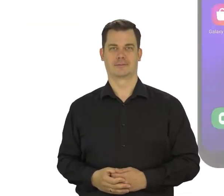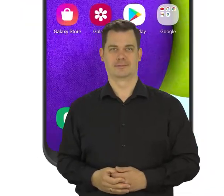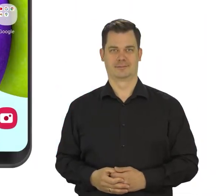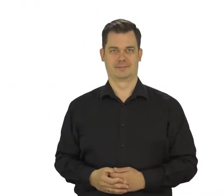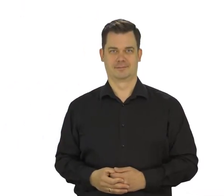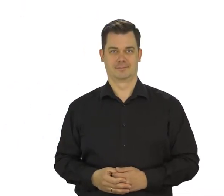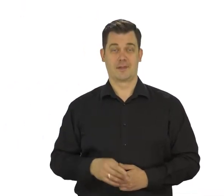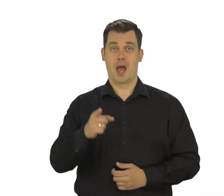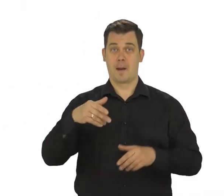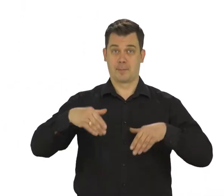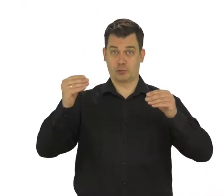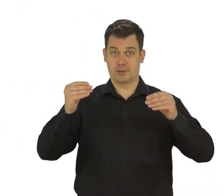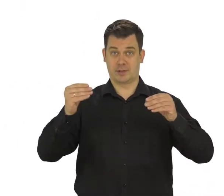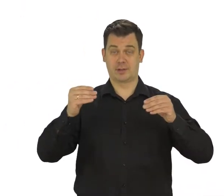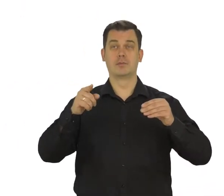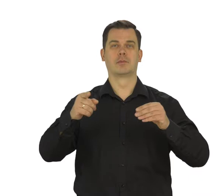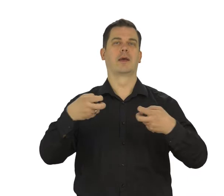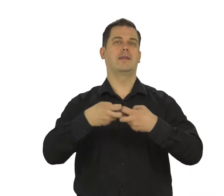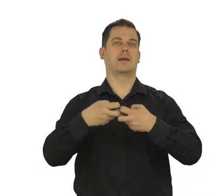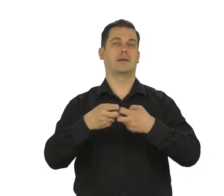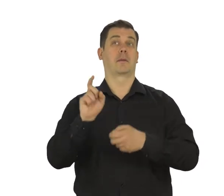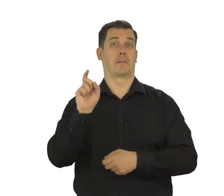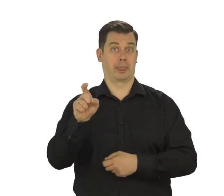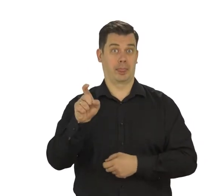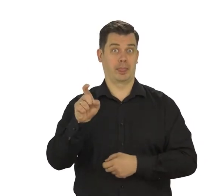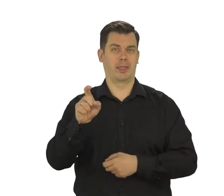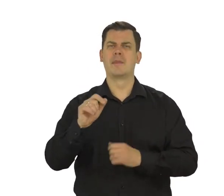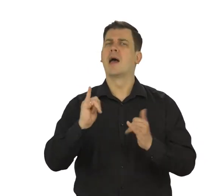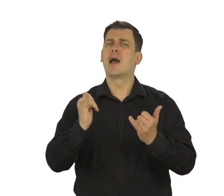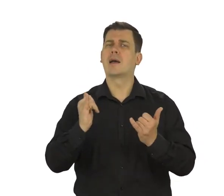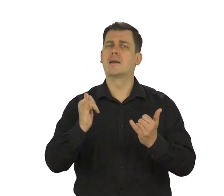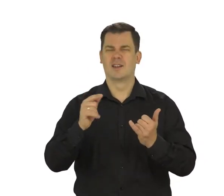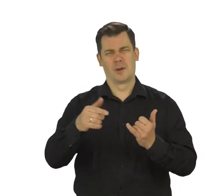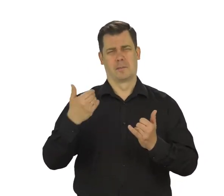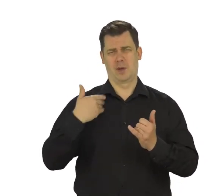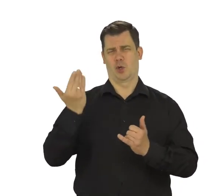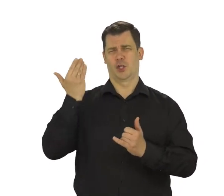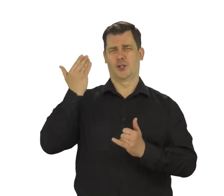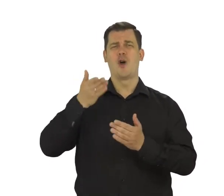Na początek włącz internet w telefonie. O tym jak to zrobić opowiadaliśmy w innych odcinkach.